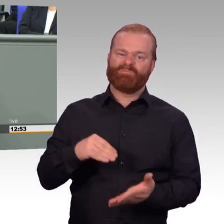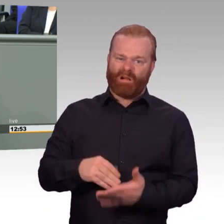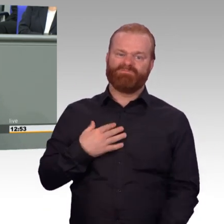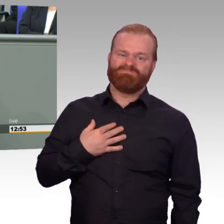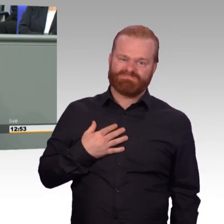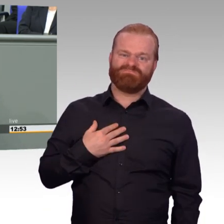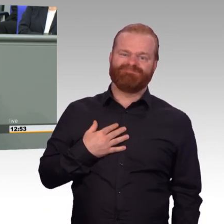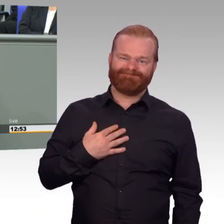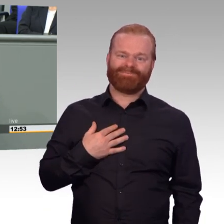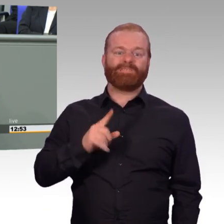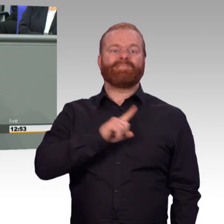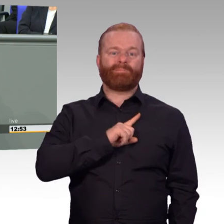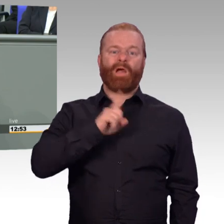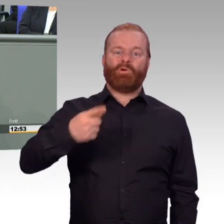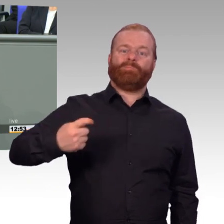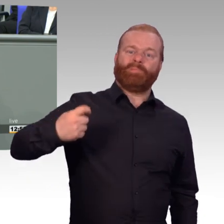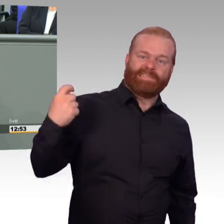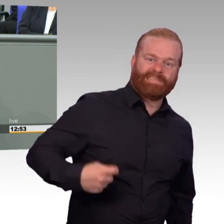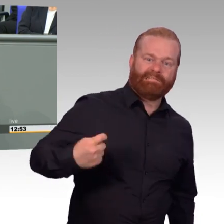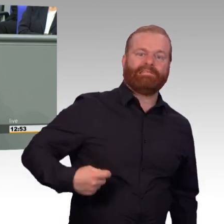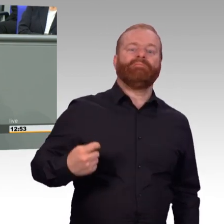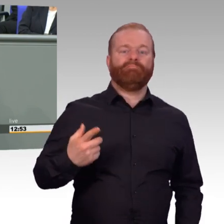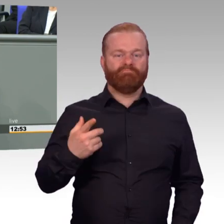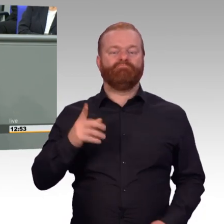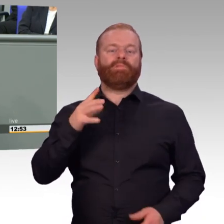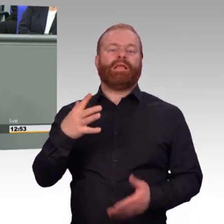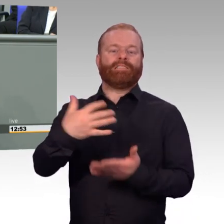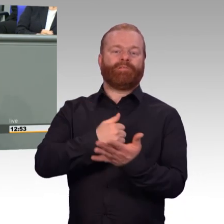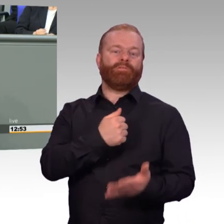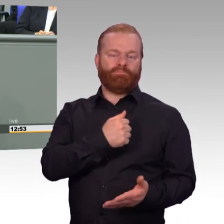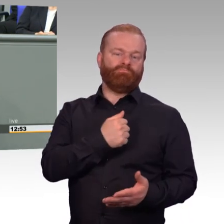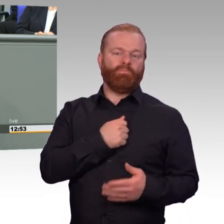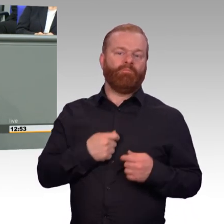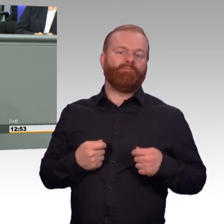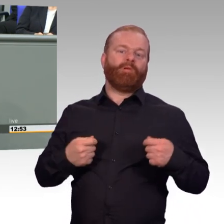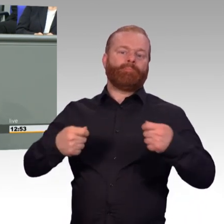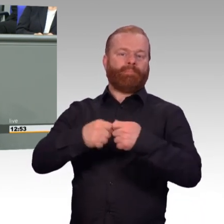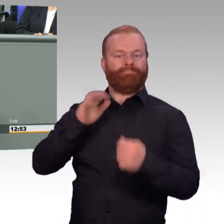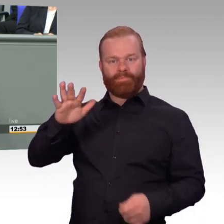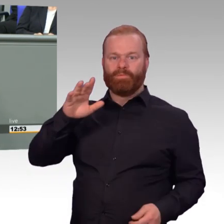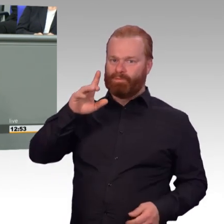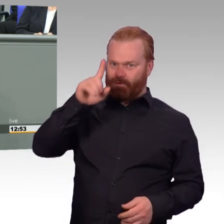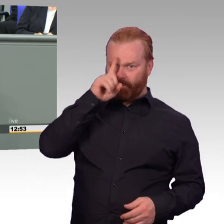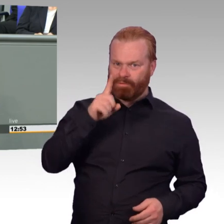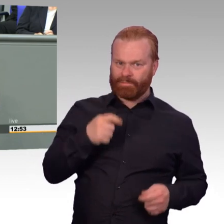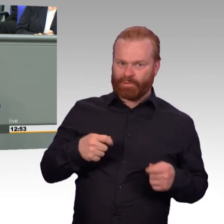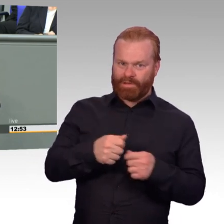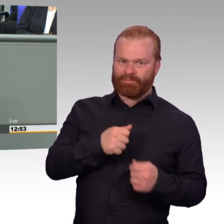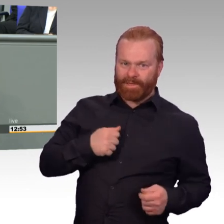unser besonderes Augenmerk auch diesem Entwurf und vor allem den dort formulierten Verbesserungen für die Reserve.